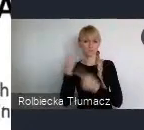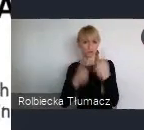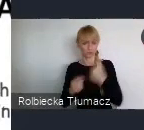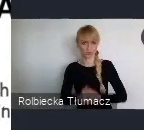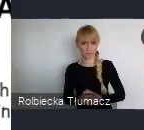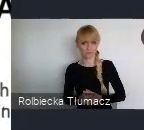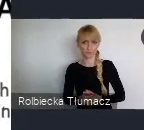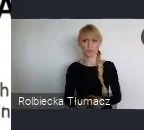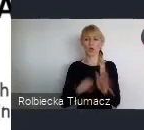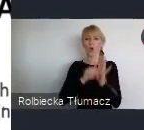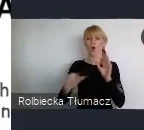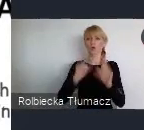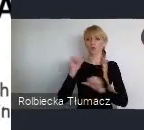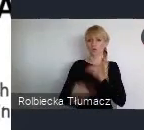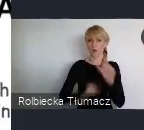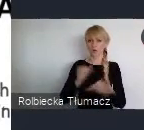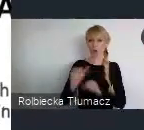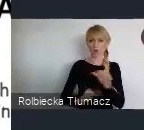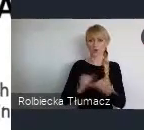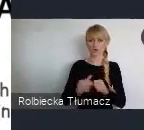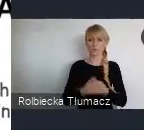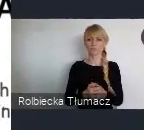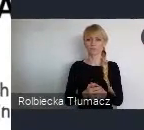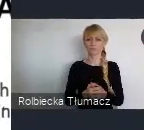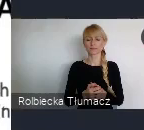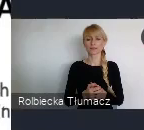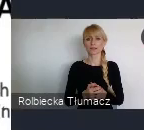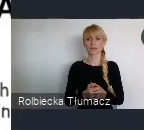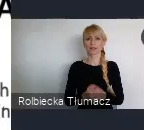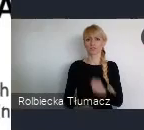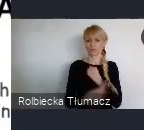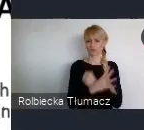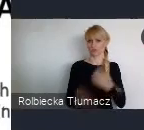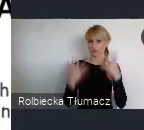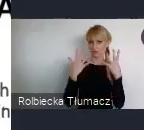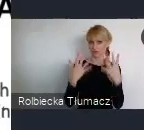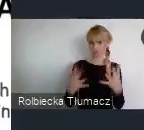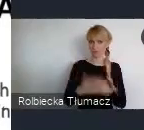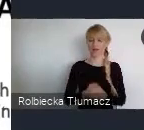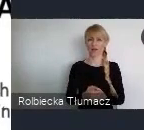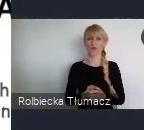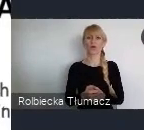jeszcze pamięć tego, że za komuny to poza twardym głoszeniem swoich